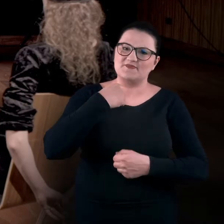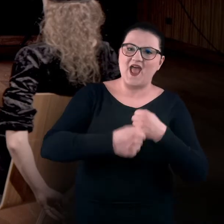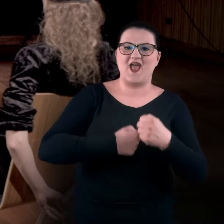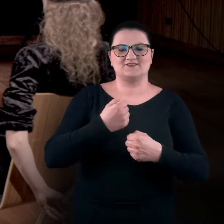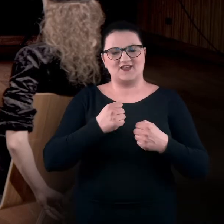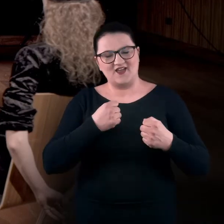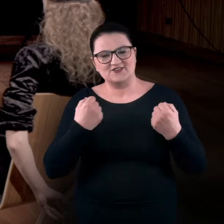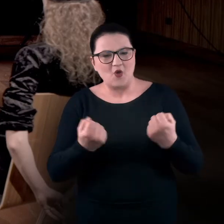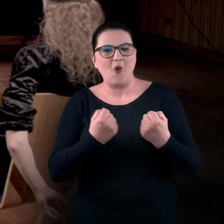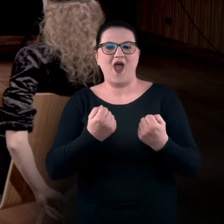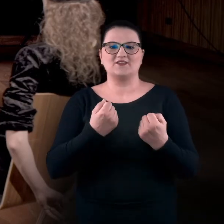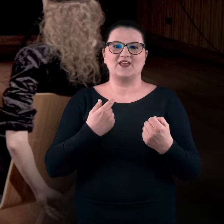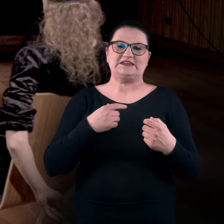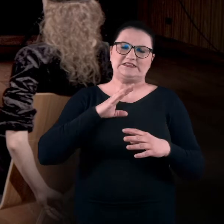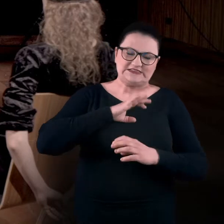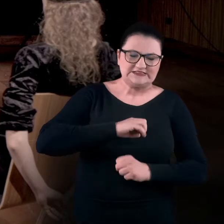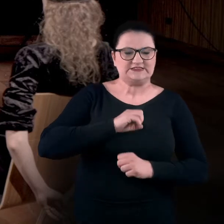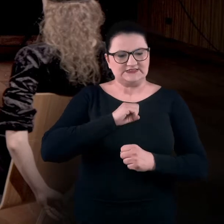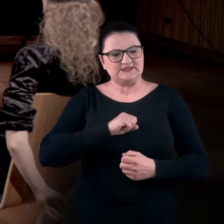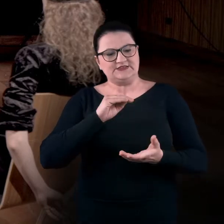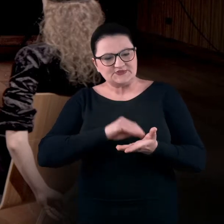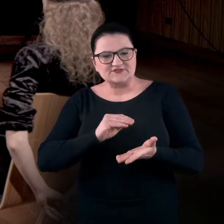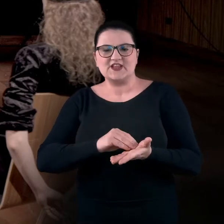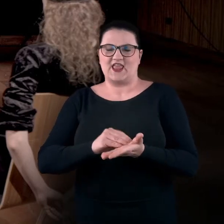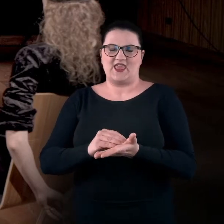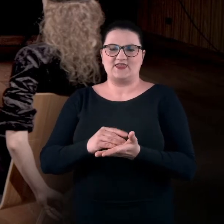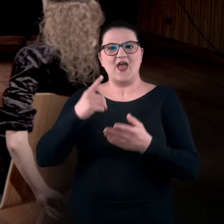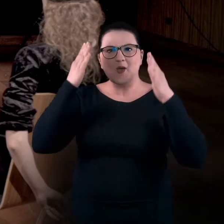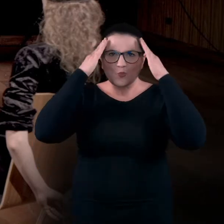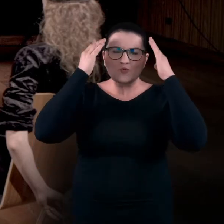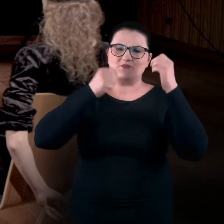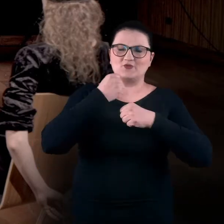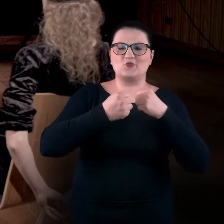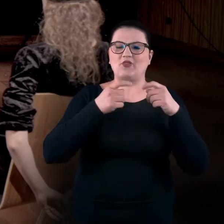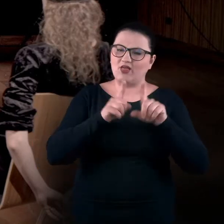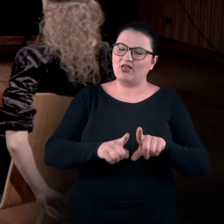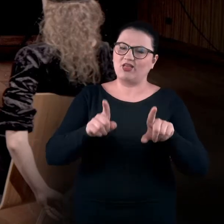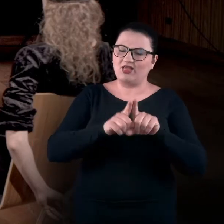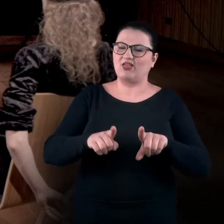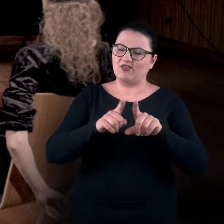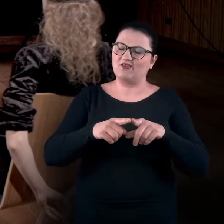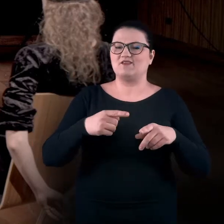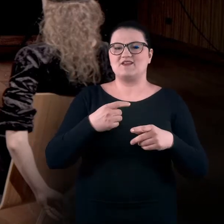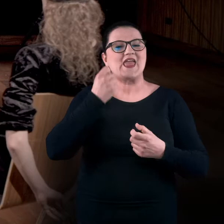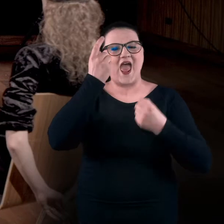w trybie takiego przetrwania, przyzwyczajenia. Mózg pracuje w sposób zwyczajowy i mało kreatywny.